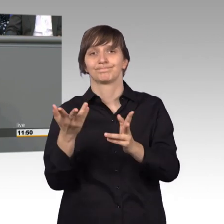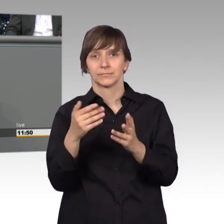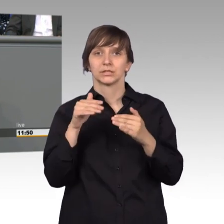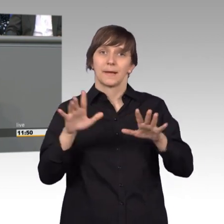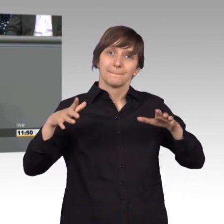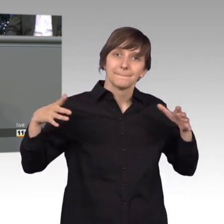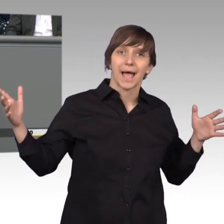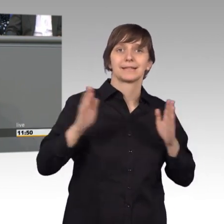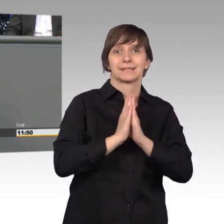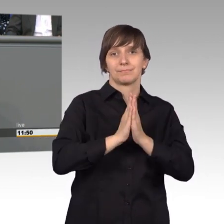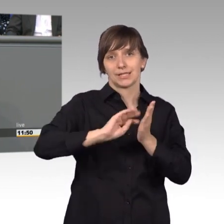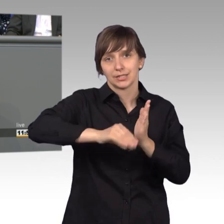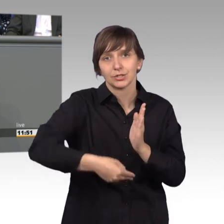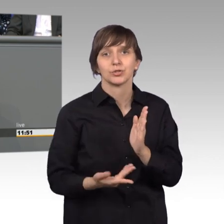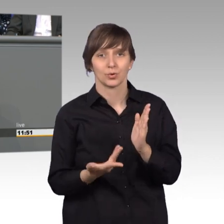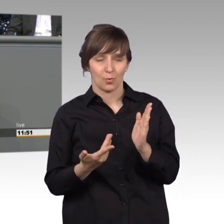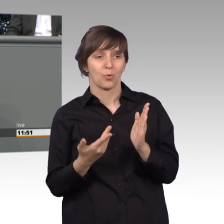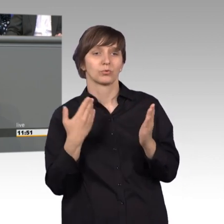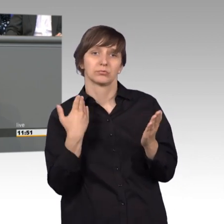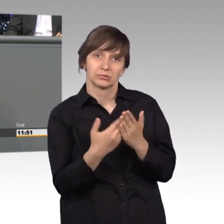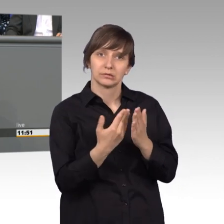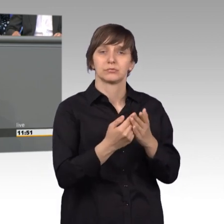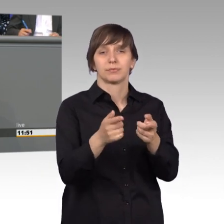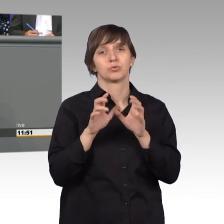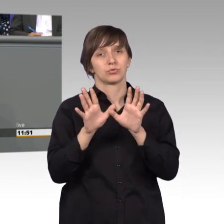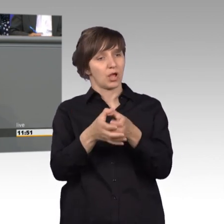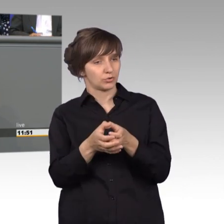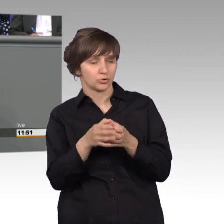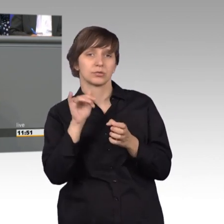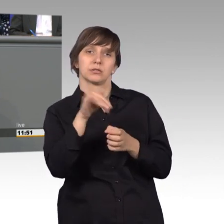werden wir über das im Petitionsausschuss bestehende Anhörungsrecht hinaus